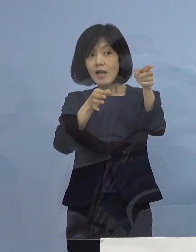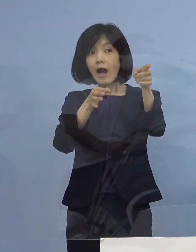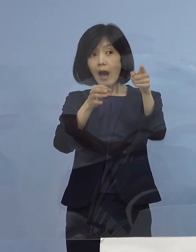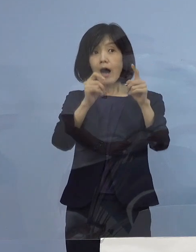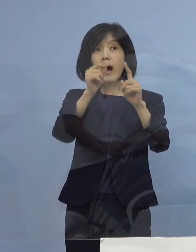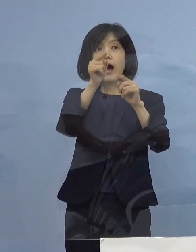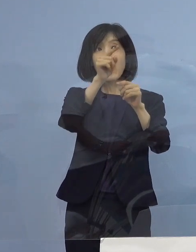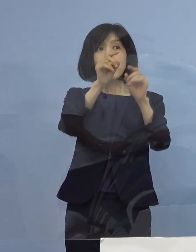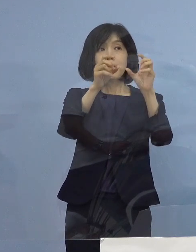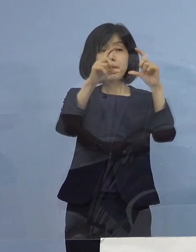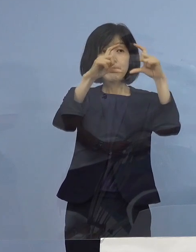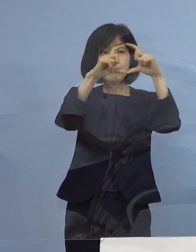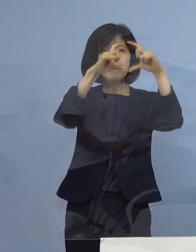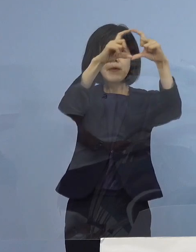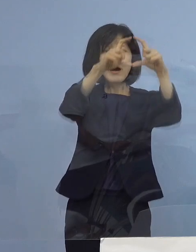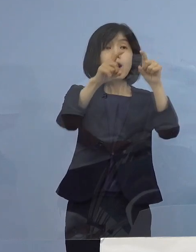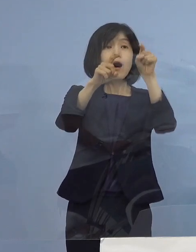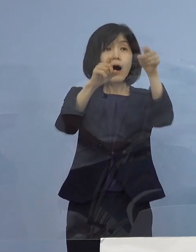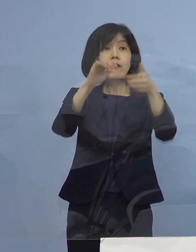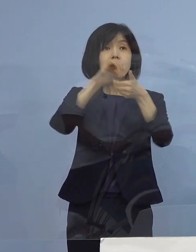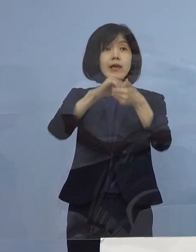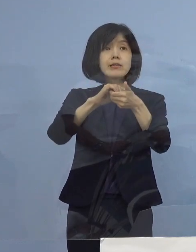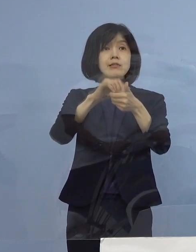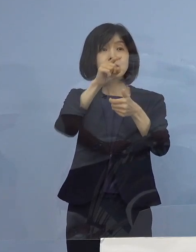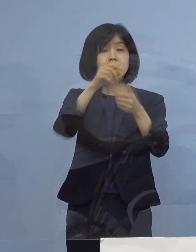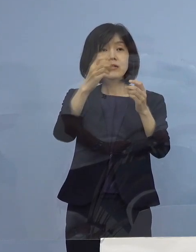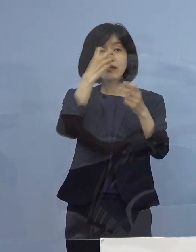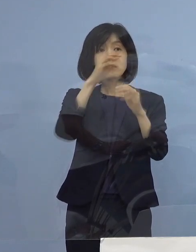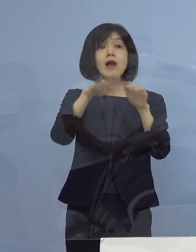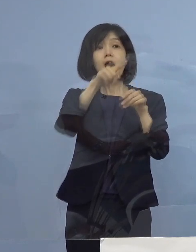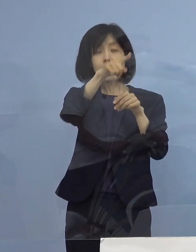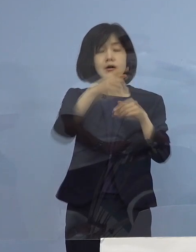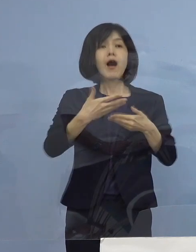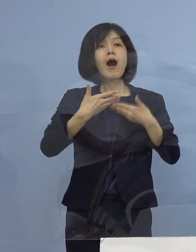1週間に1回は やっている だったら安心して使えるんじゃないか